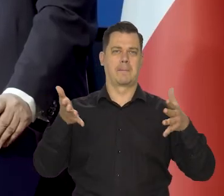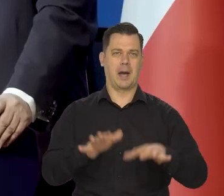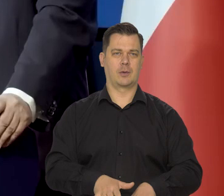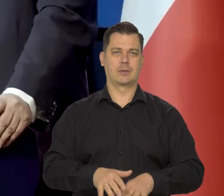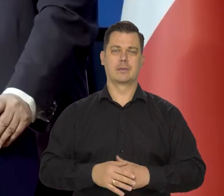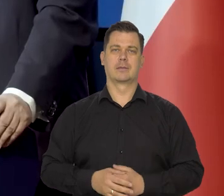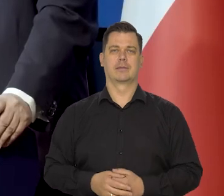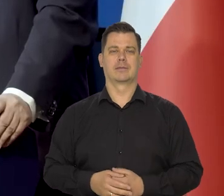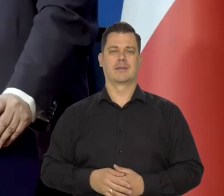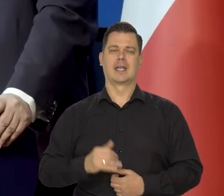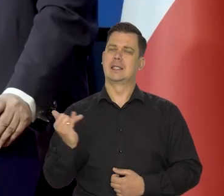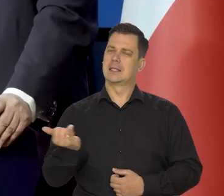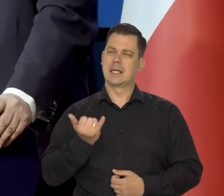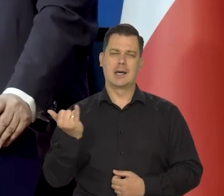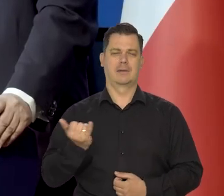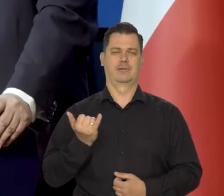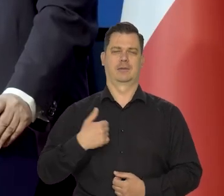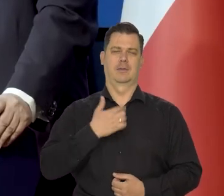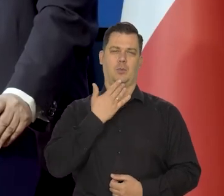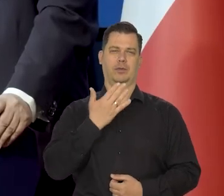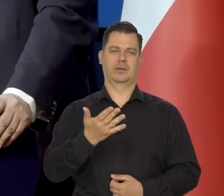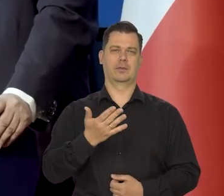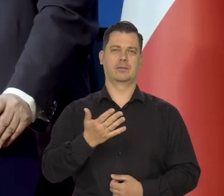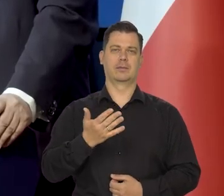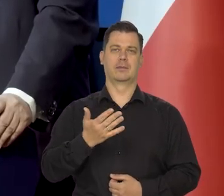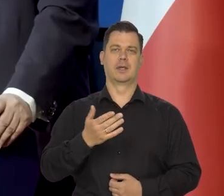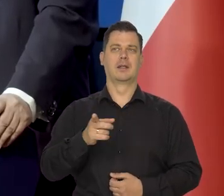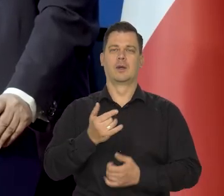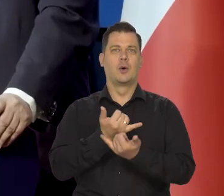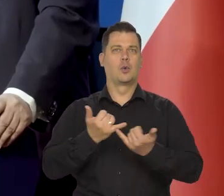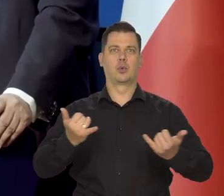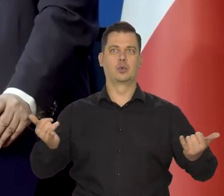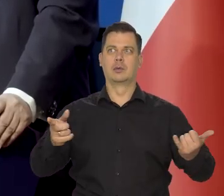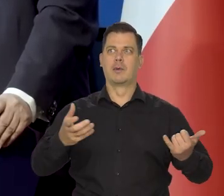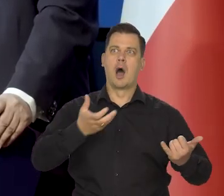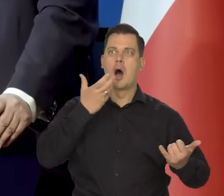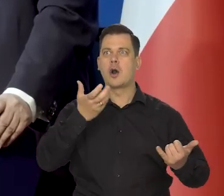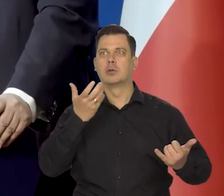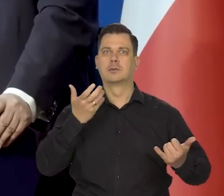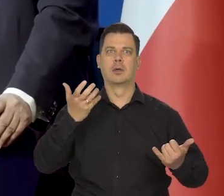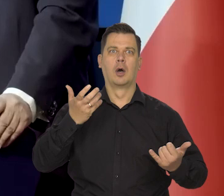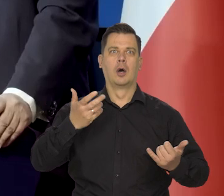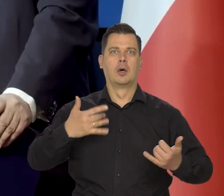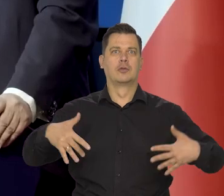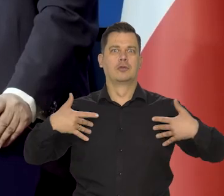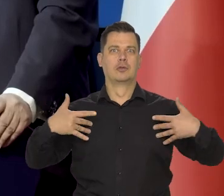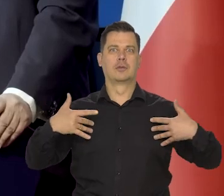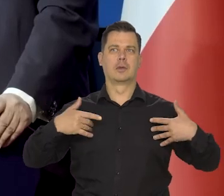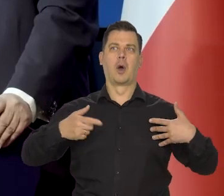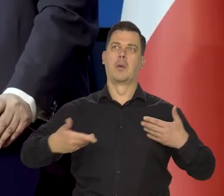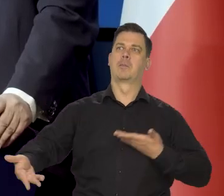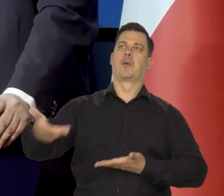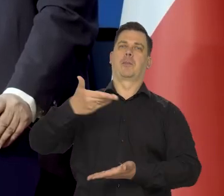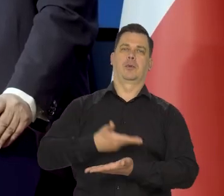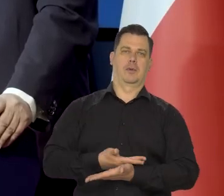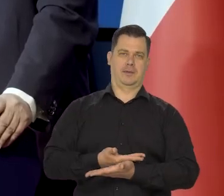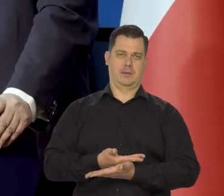To zawsze tak powtarzam à propos różnych gorącokrwistych publicystów, którzy proponują jakieś